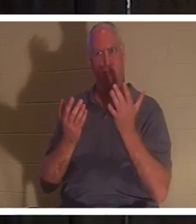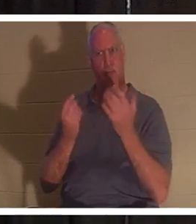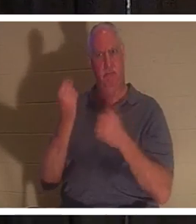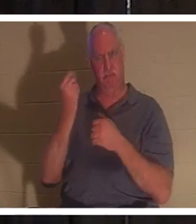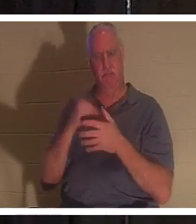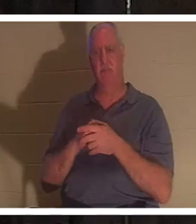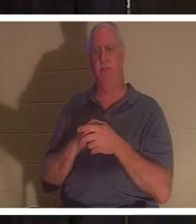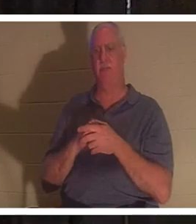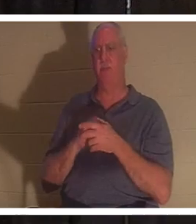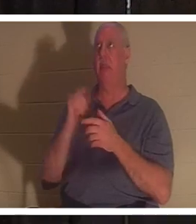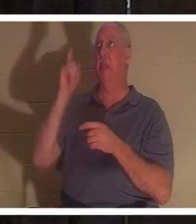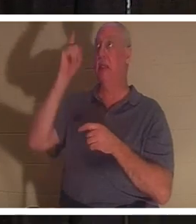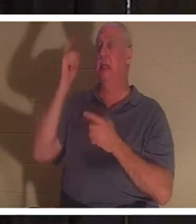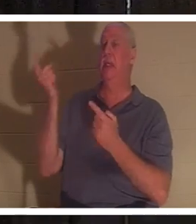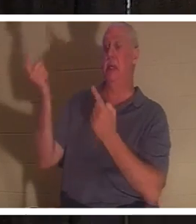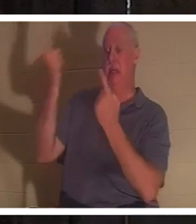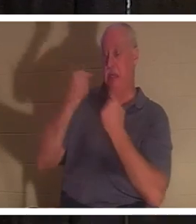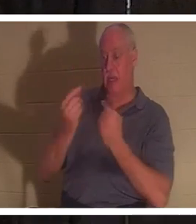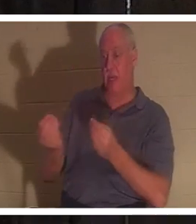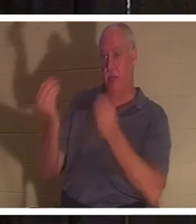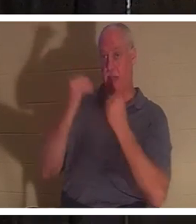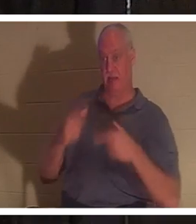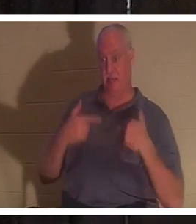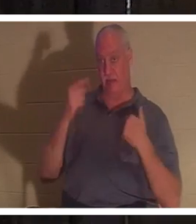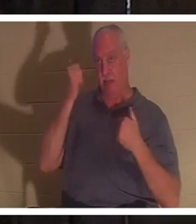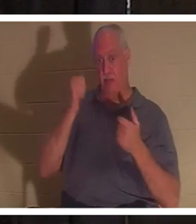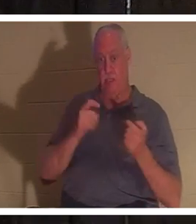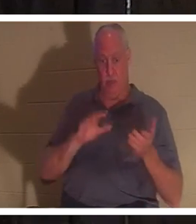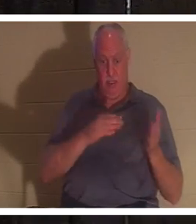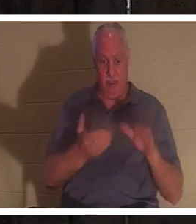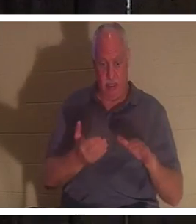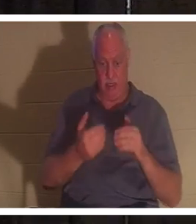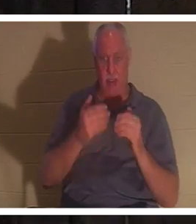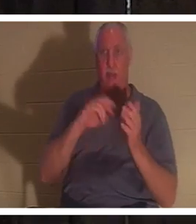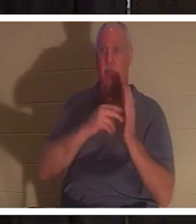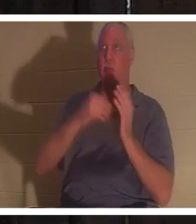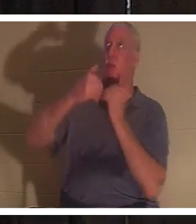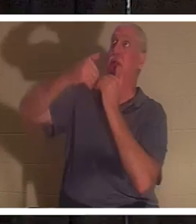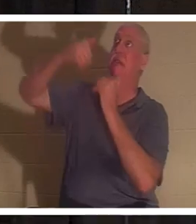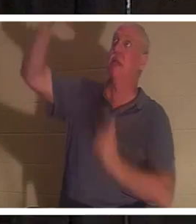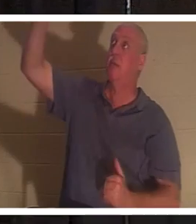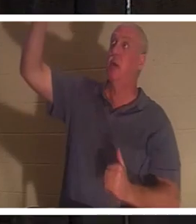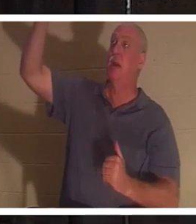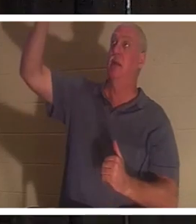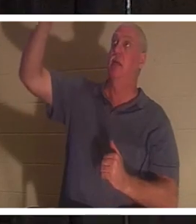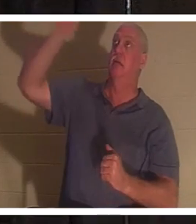私たちに命を与えるために来ました。なぜなら、私たちは生命の創造主から離れているからです。神は